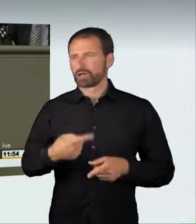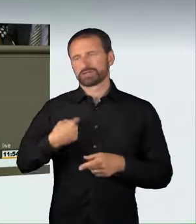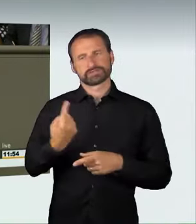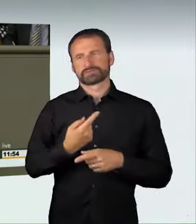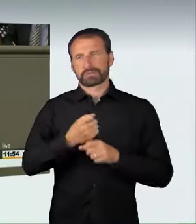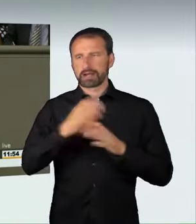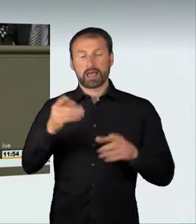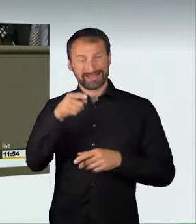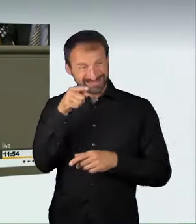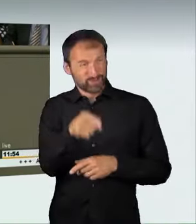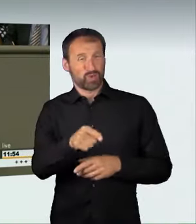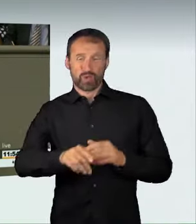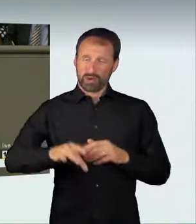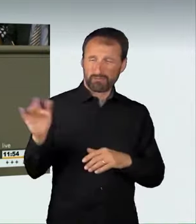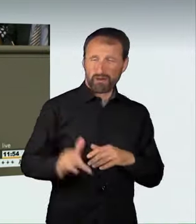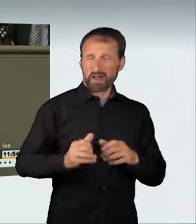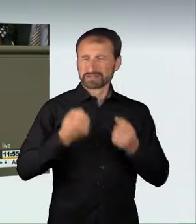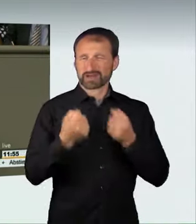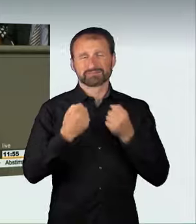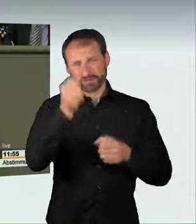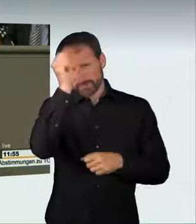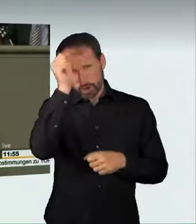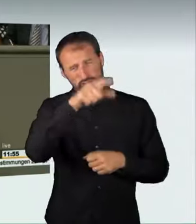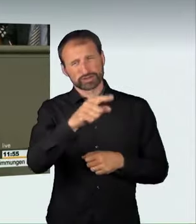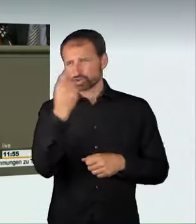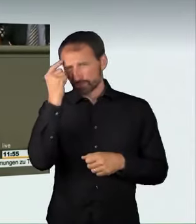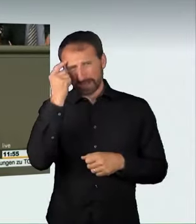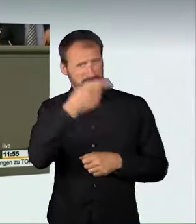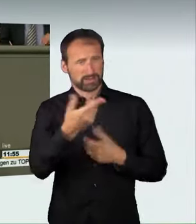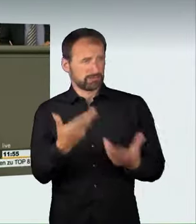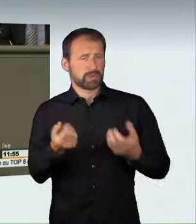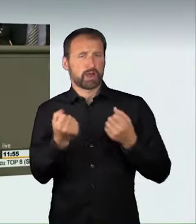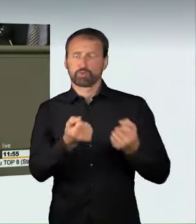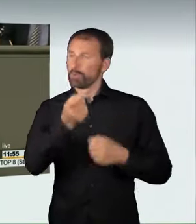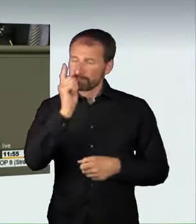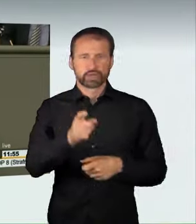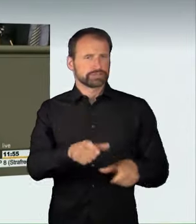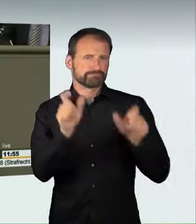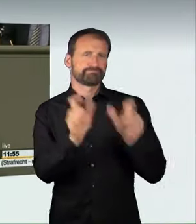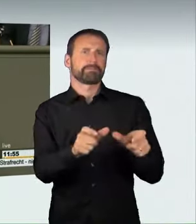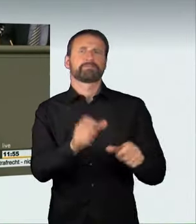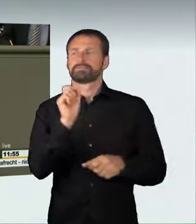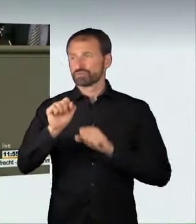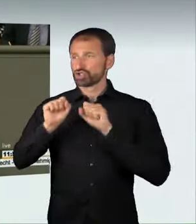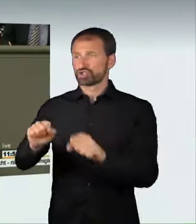diese verrückten Spinner in ihren Autos schützen, auch strafrechtlich. (Applaus)